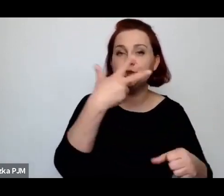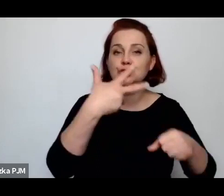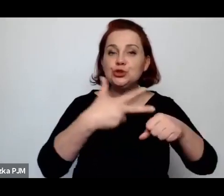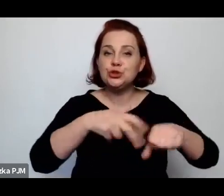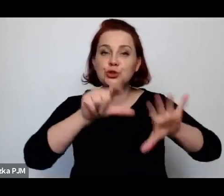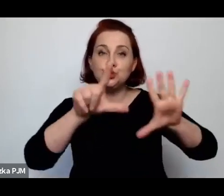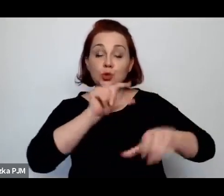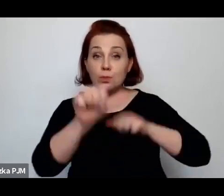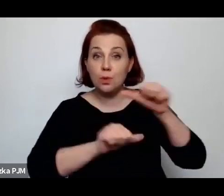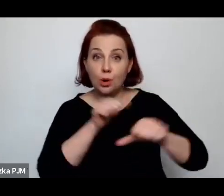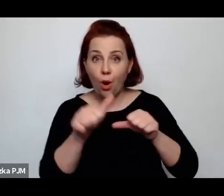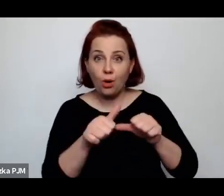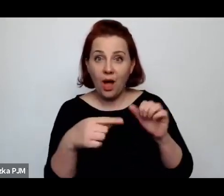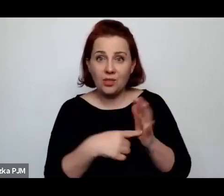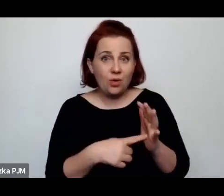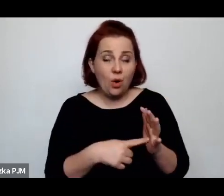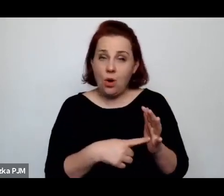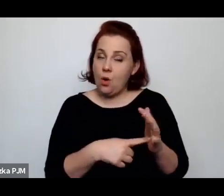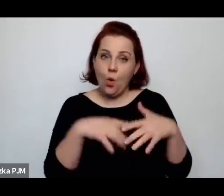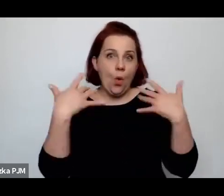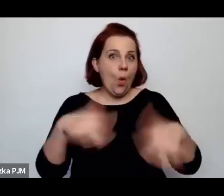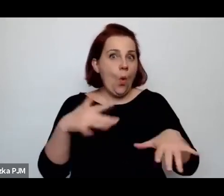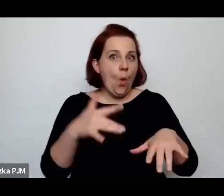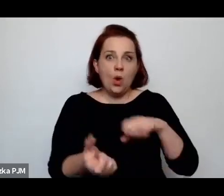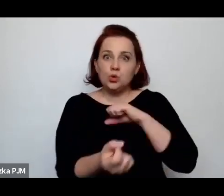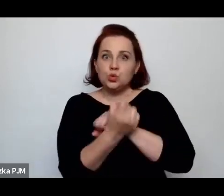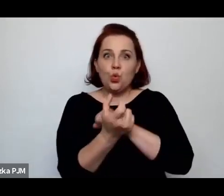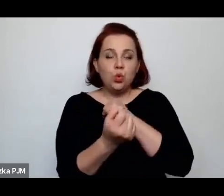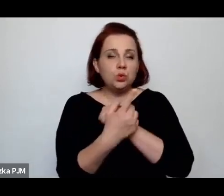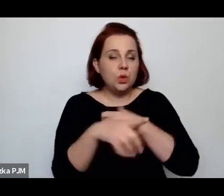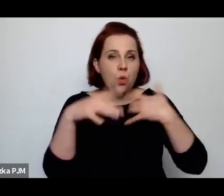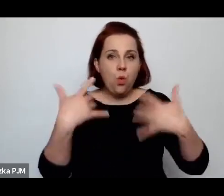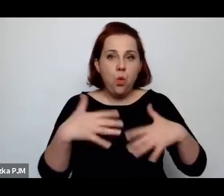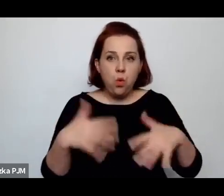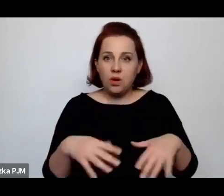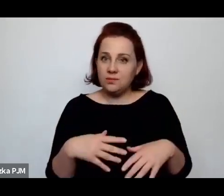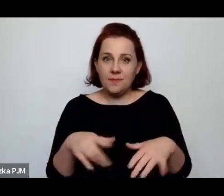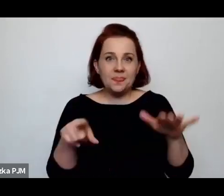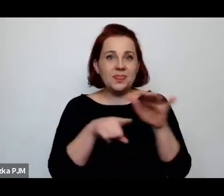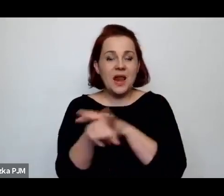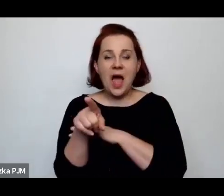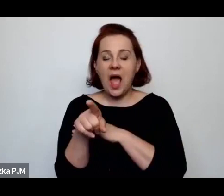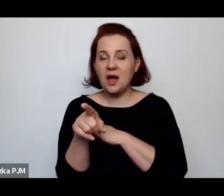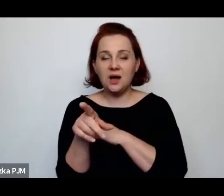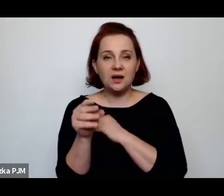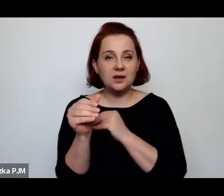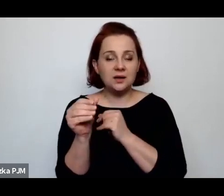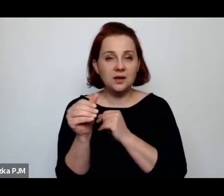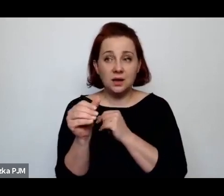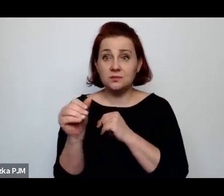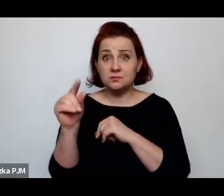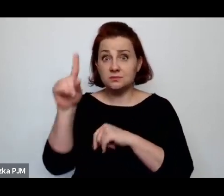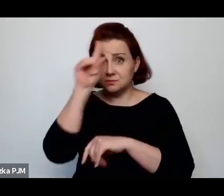ale ona była absolutnie brzemienna w skutki dla funkcjonowania społeczności żydowskiej